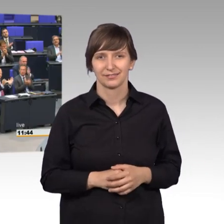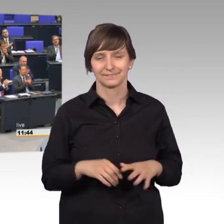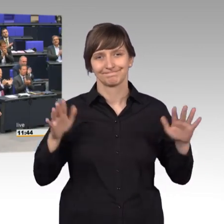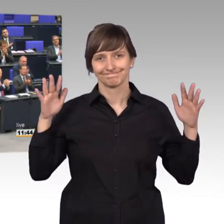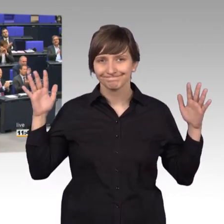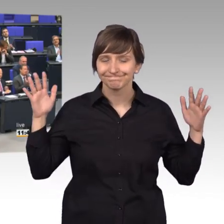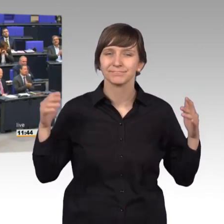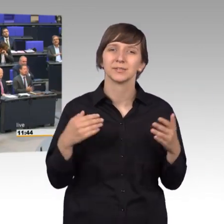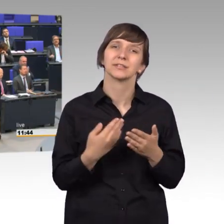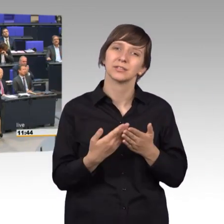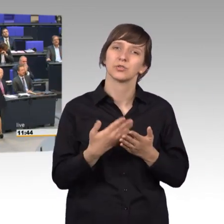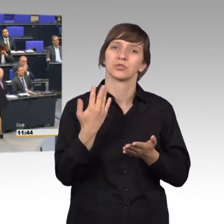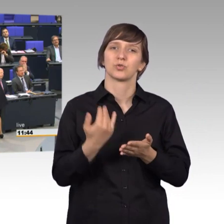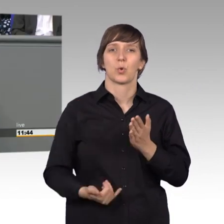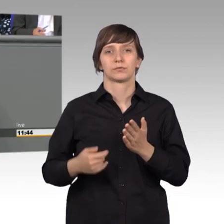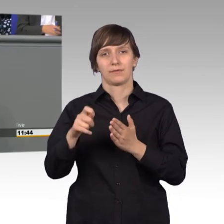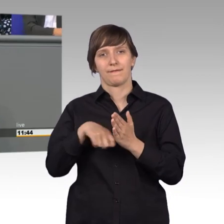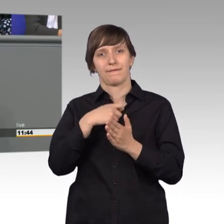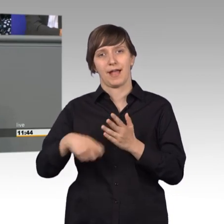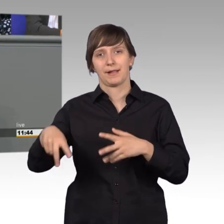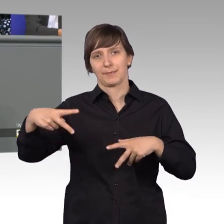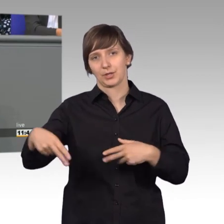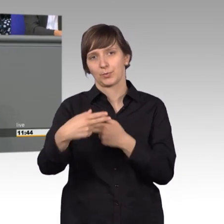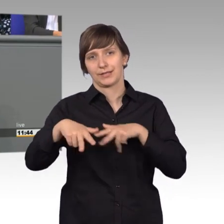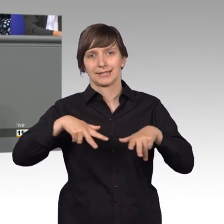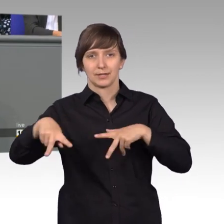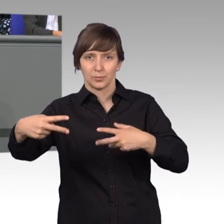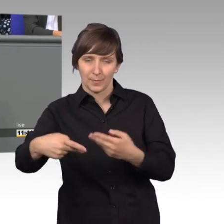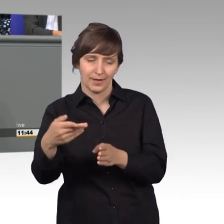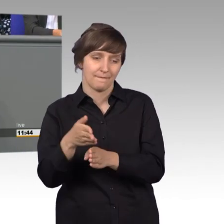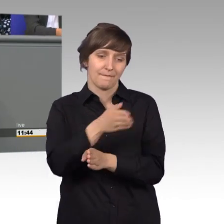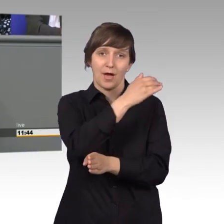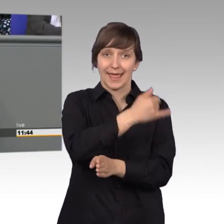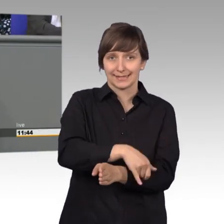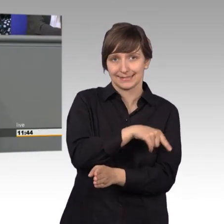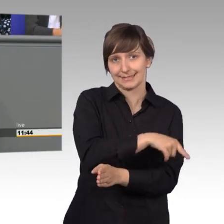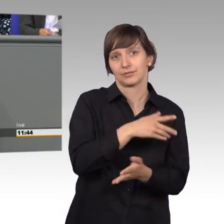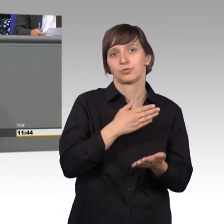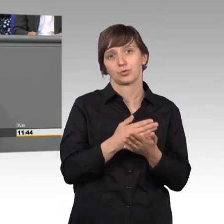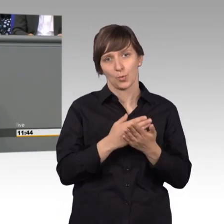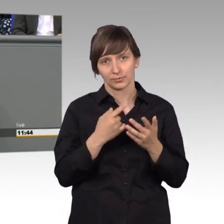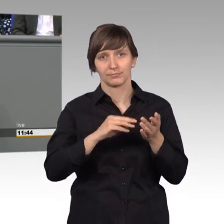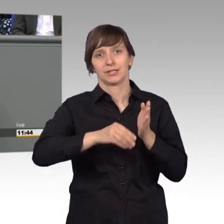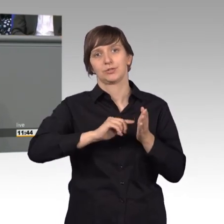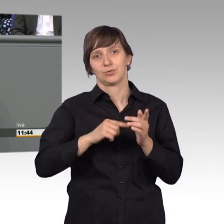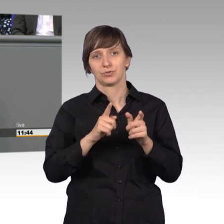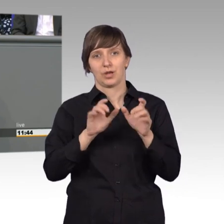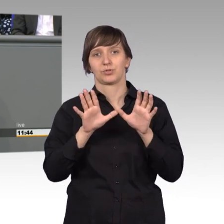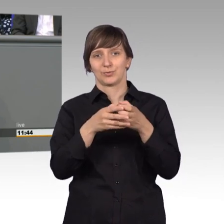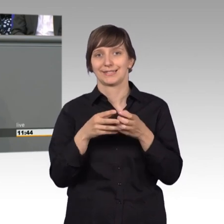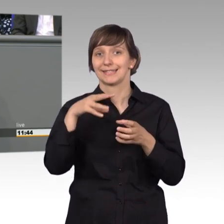bereits in der vorletzten Wahlperiode/ Legislaturperiode durfte ich im Petitionsausschuss mitarbeiten und das war für mich eine Aufgabe,